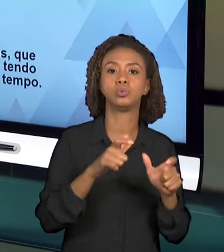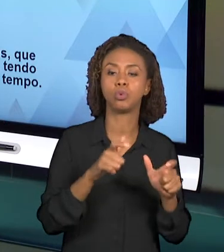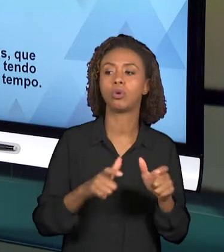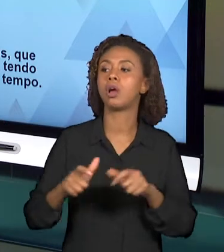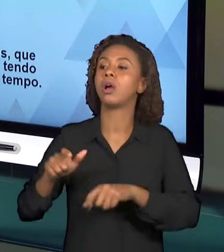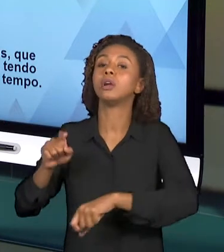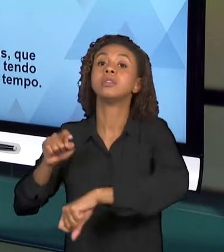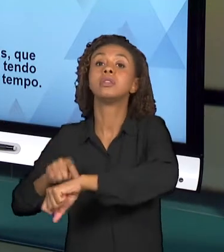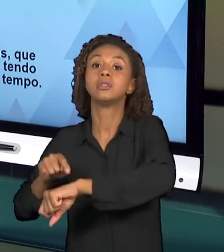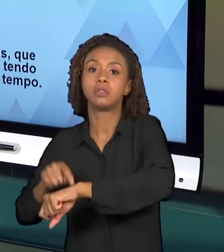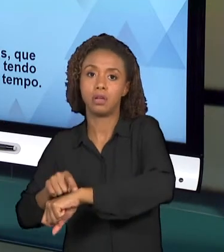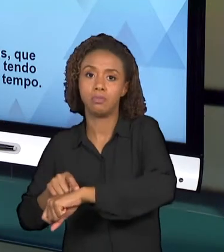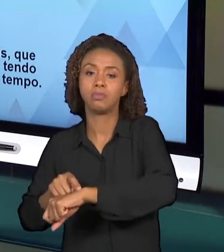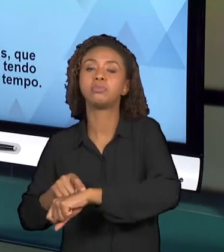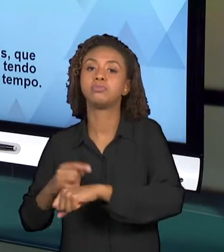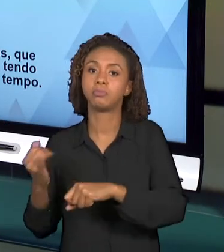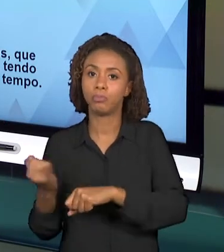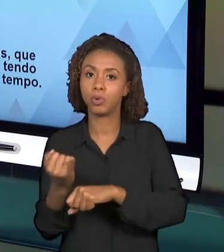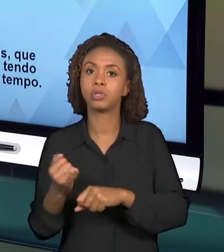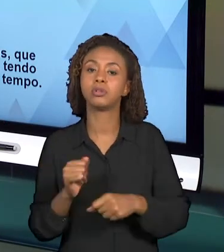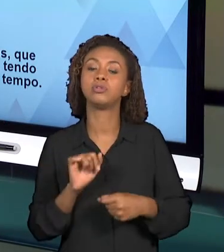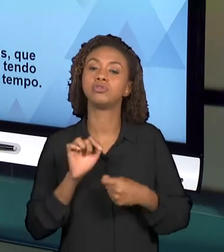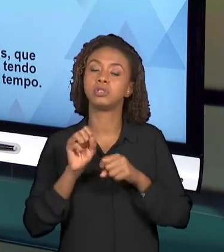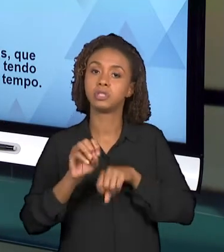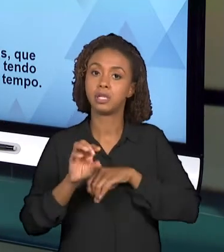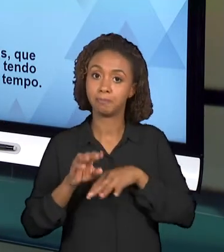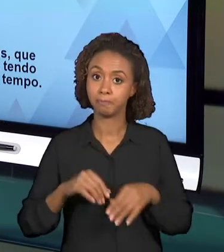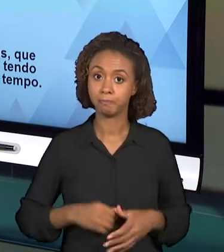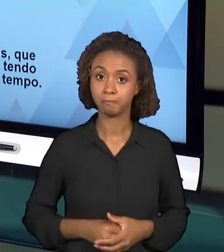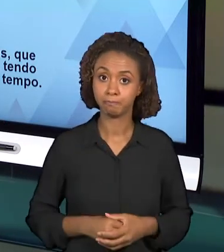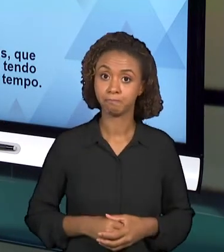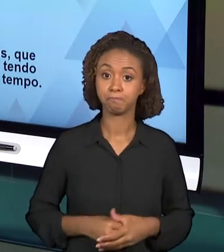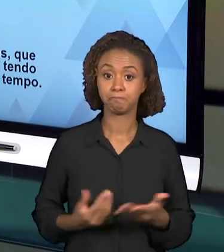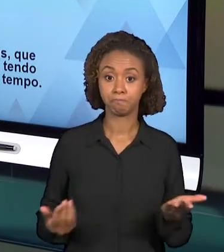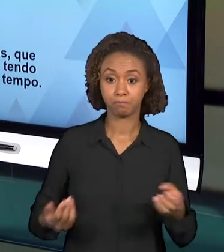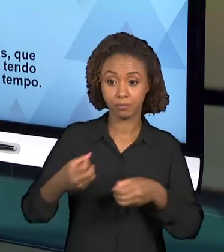DESSA VIDEOAULA DEVE NECESSARIAMENTE TRAZER OS